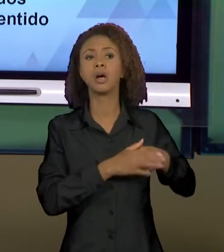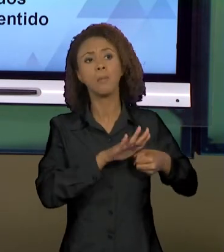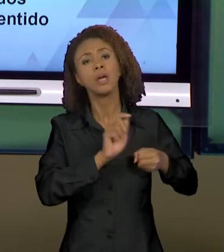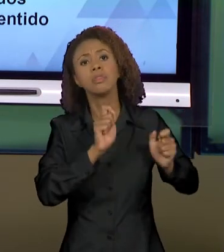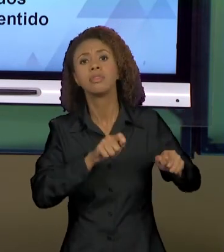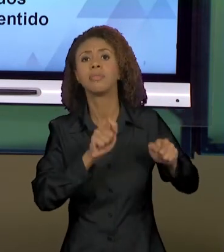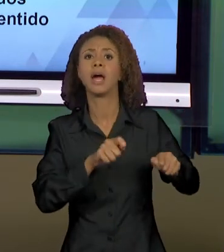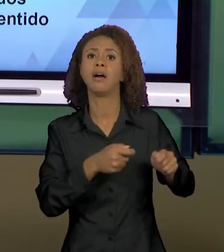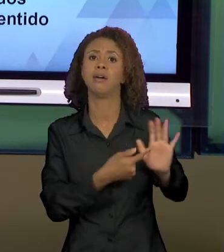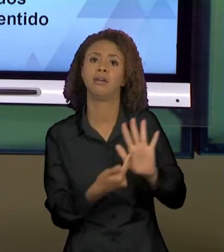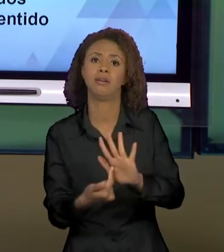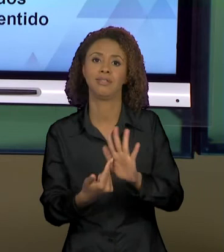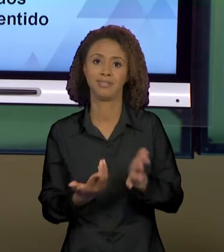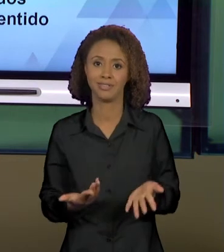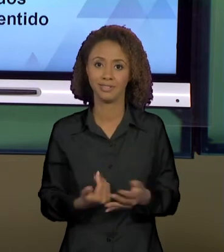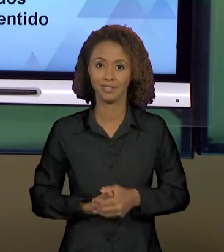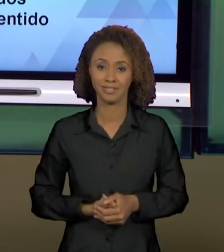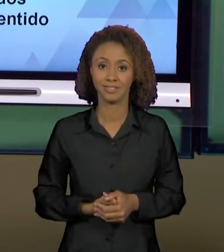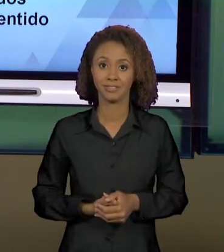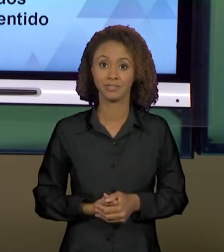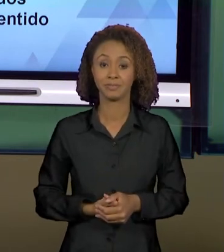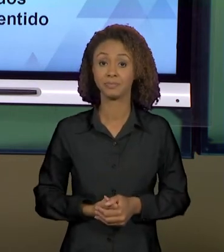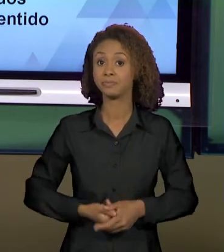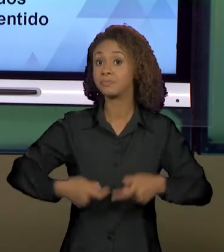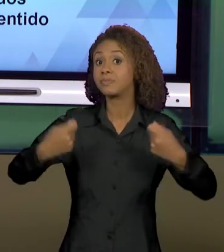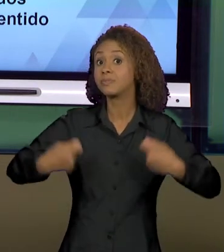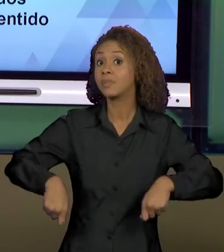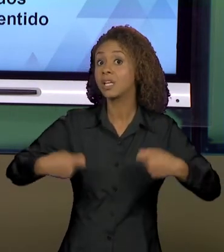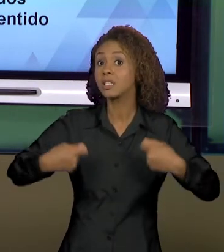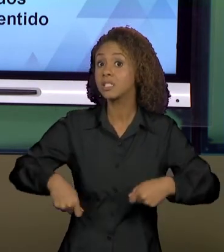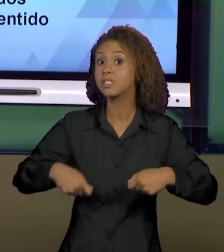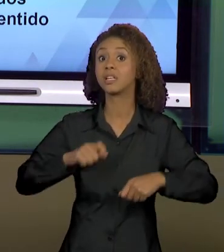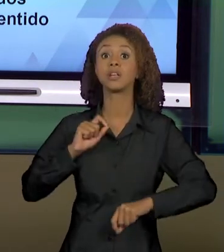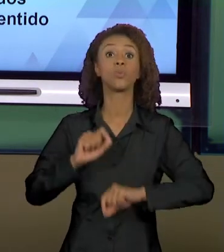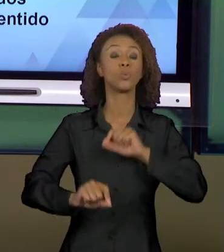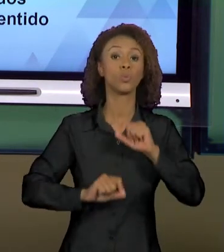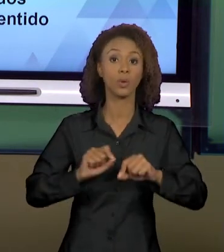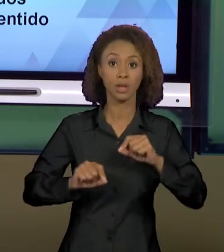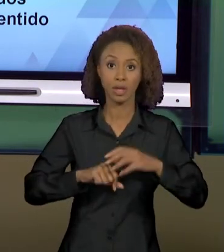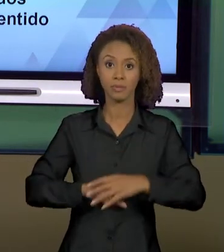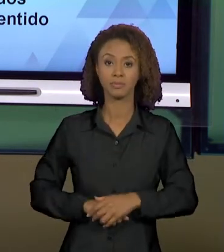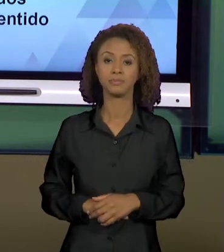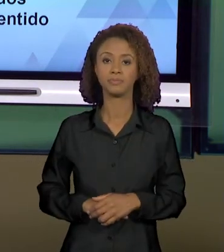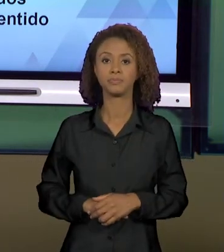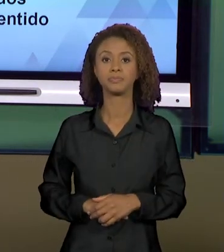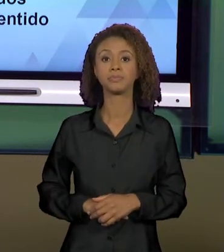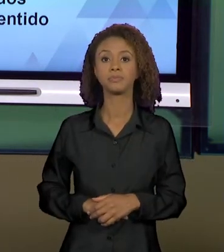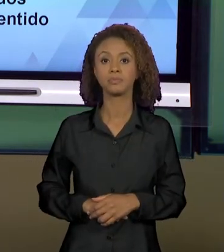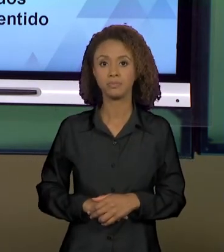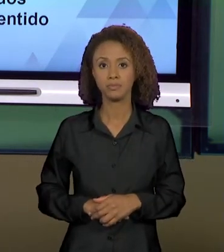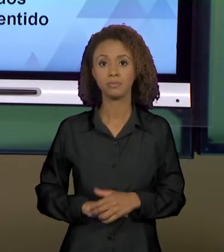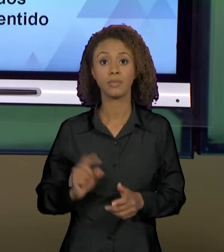ESTÃO ALI. A NECESSIDADE QUE SE PÕE DE LEVARMOS